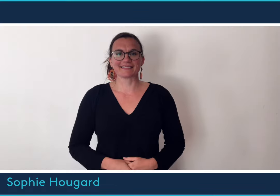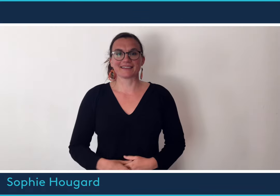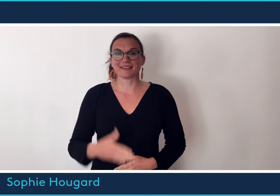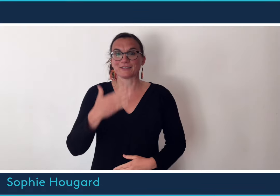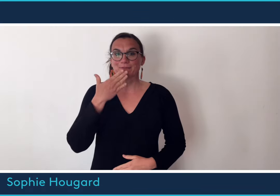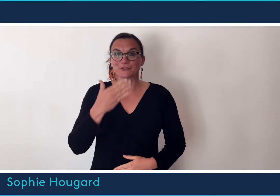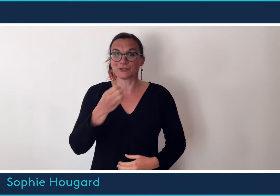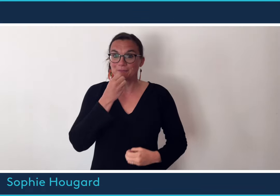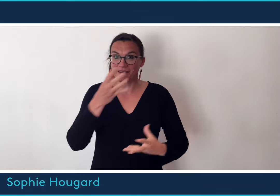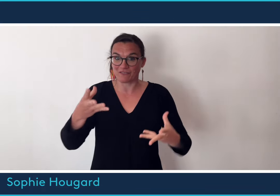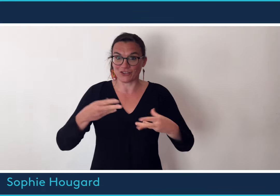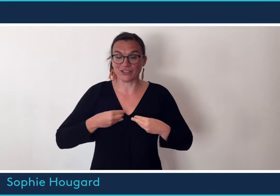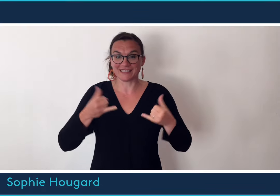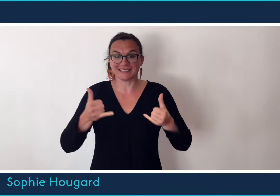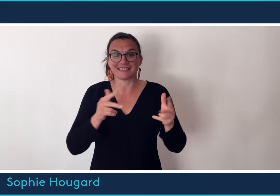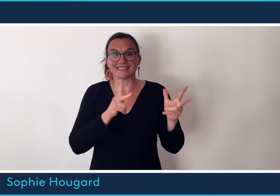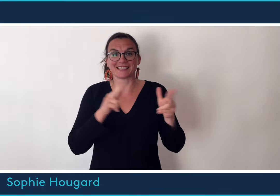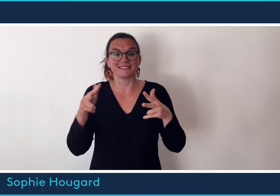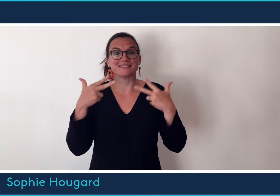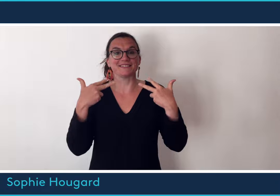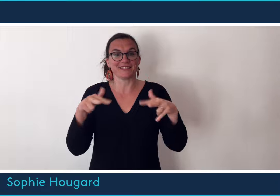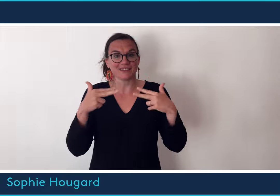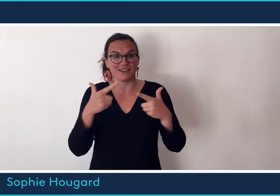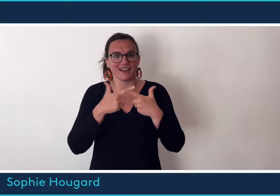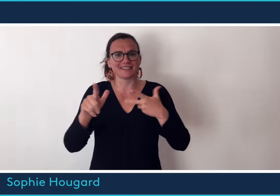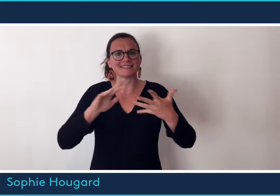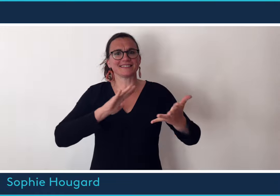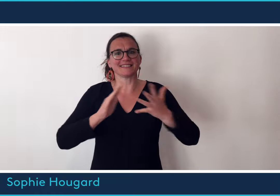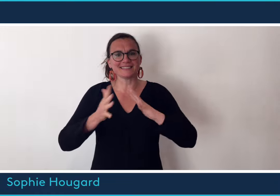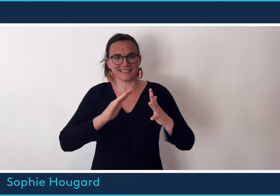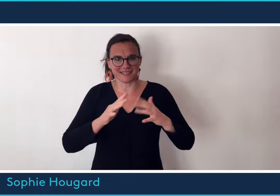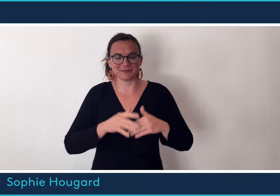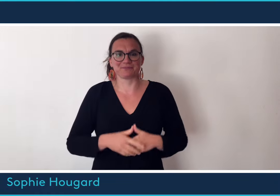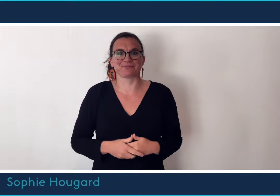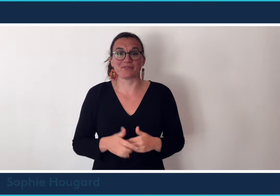Bonjour et bienvenue dans cette nouvelle séquence vidéo en langue des signes